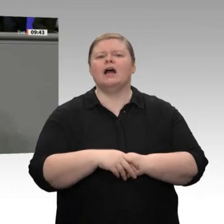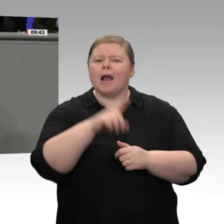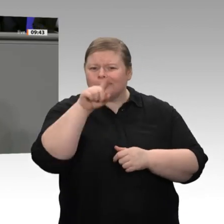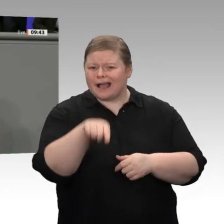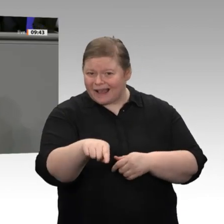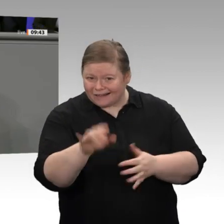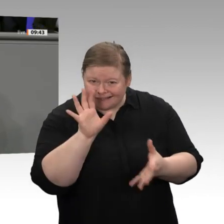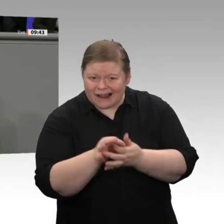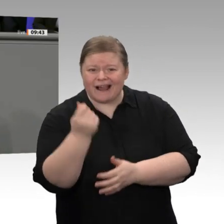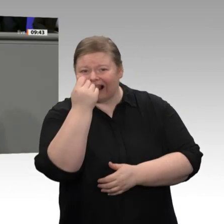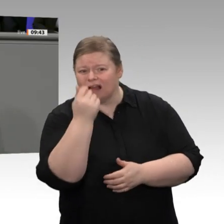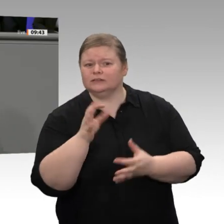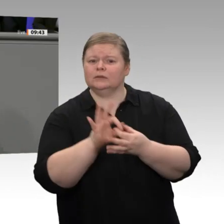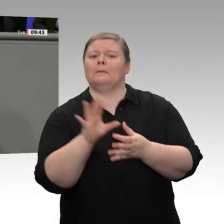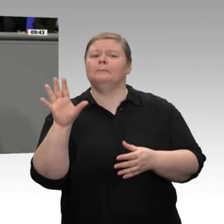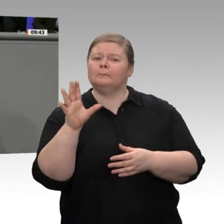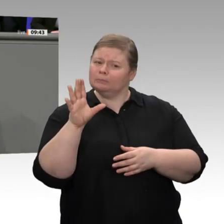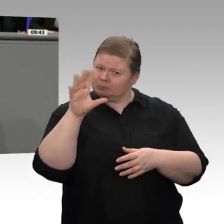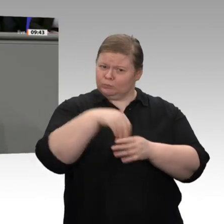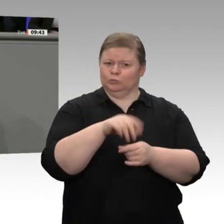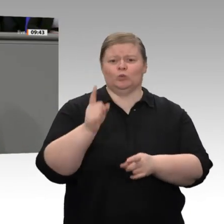Nein, meine Damen und Herren, das ist der falsche Weg.